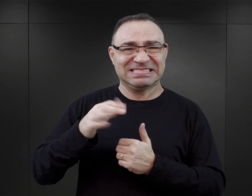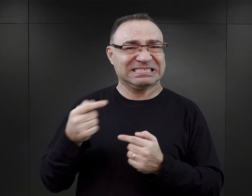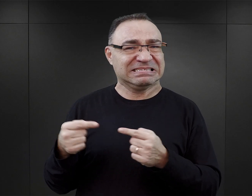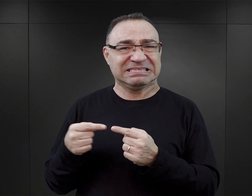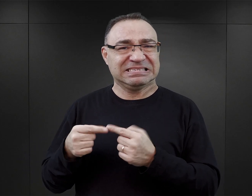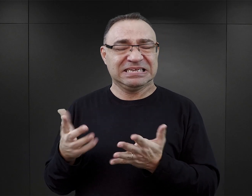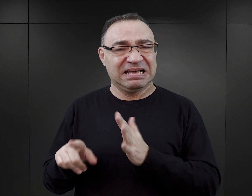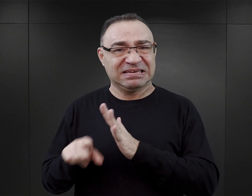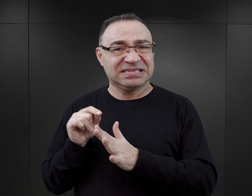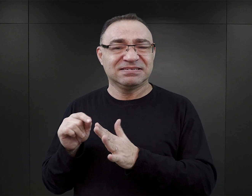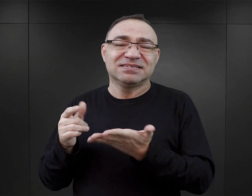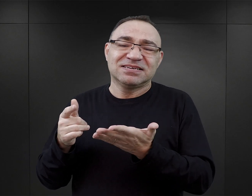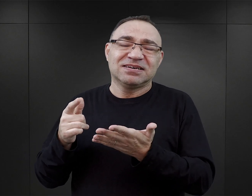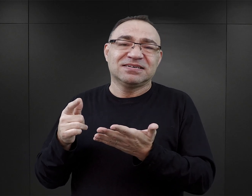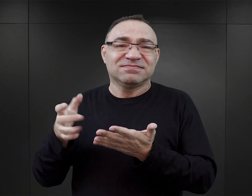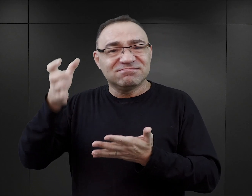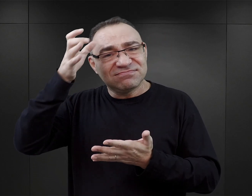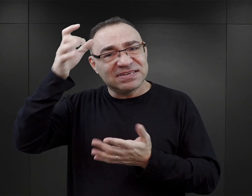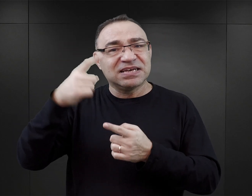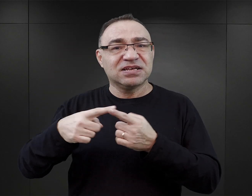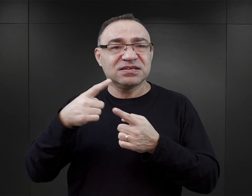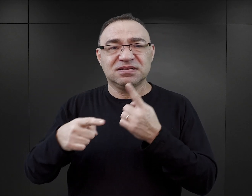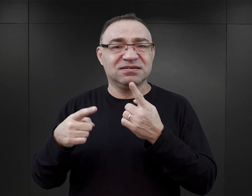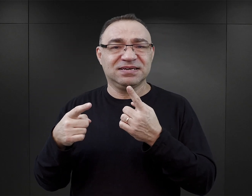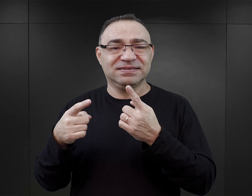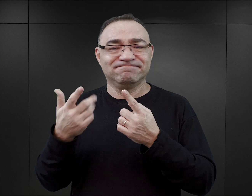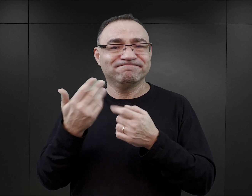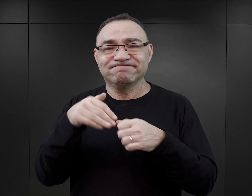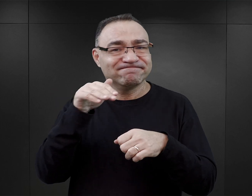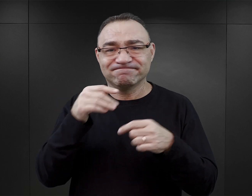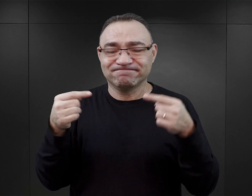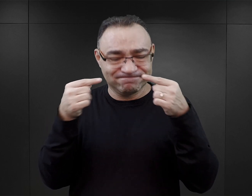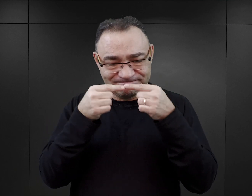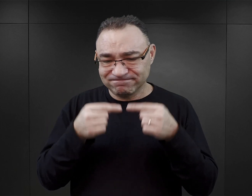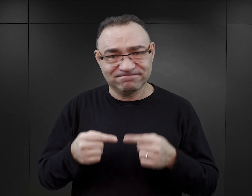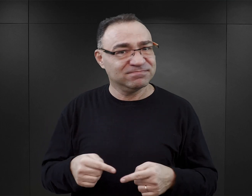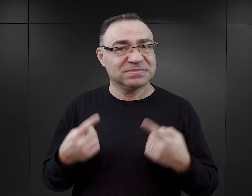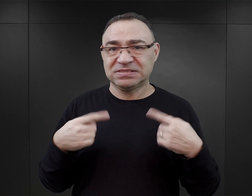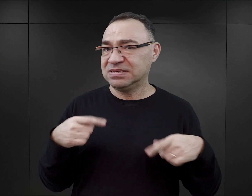Ponieważ zbudowana na tej podstawie wiedza będzie zupełnie niezgodna z tym, co się faktycznie wydarzyło.